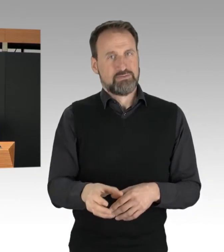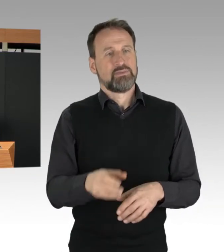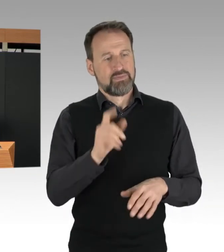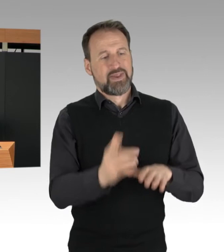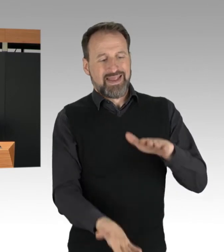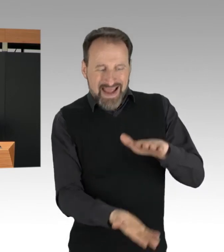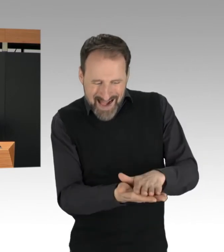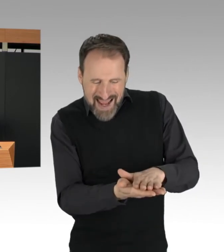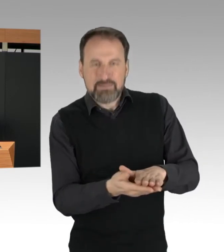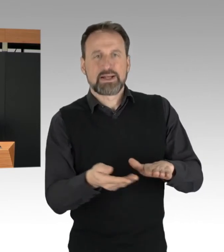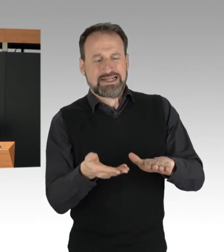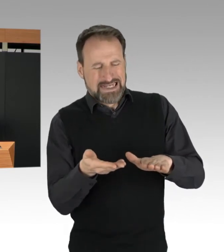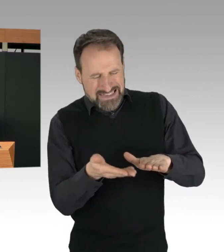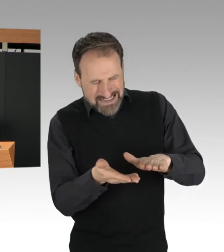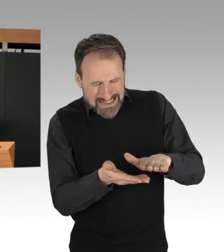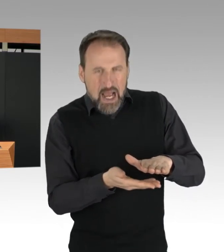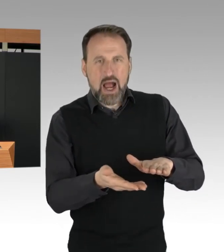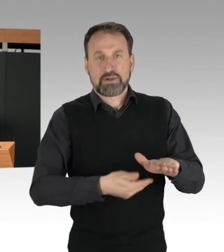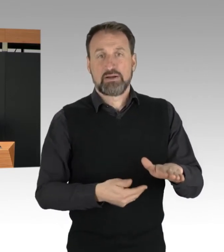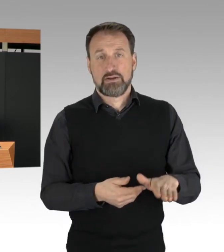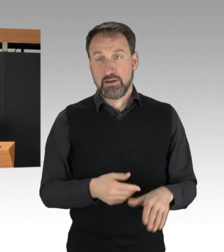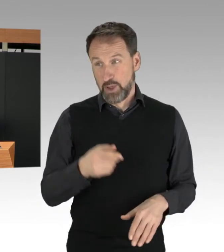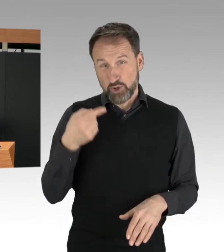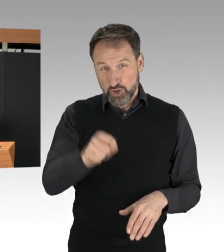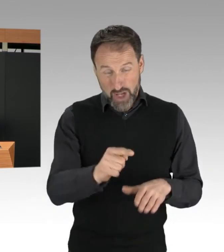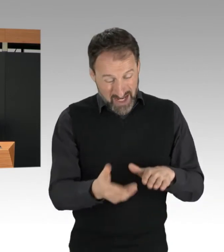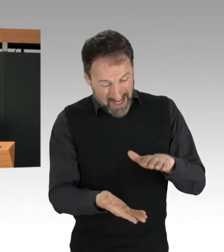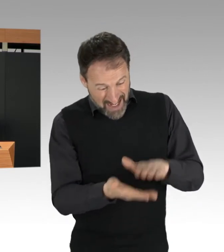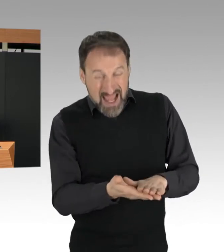soll die eigene Identität vorsätzlich verschleiert werden.